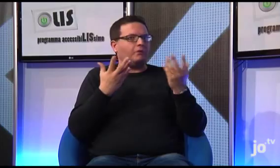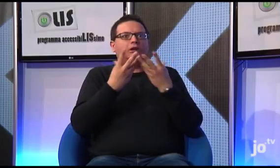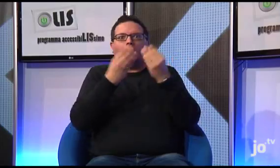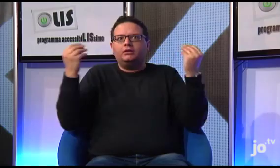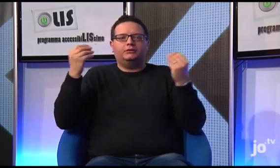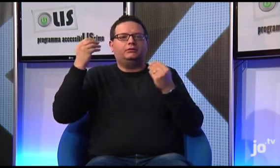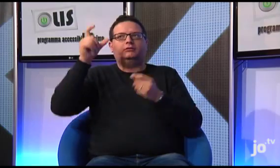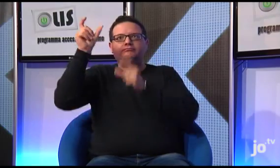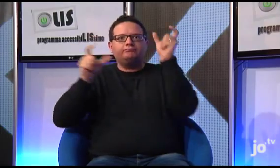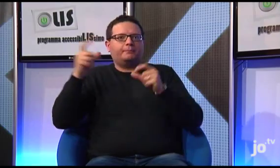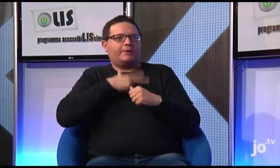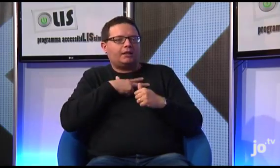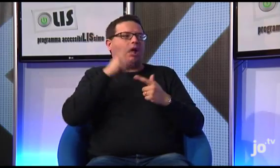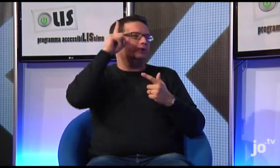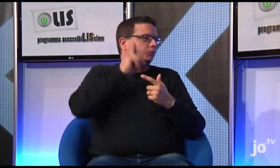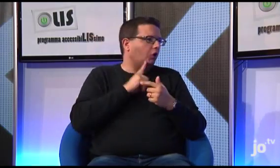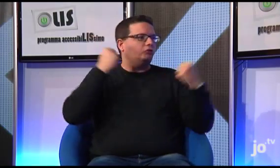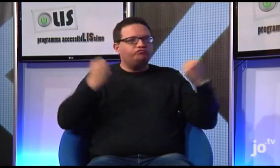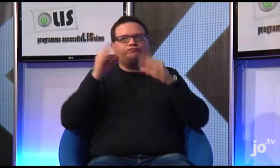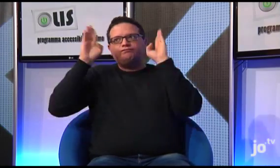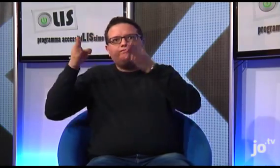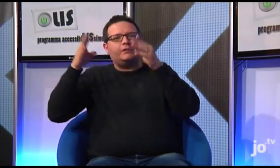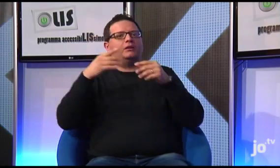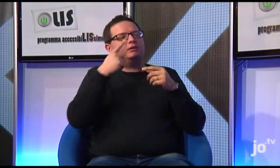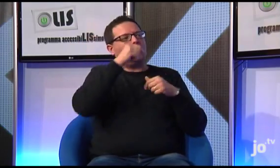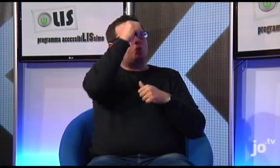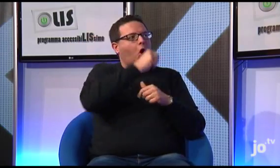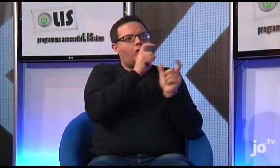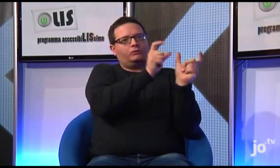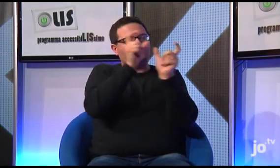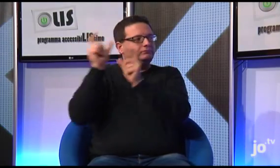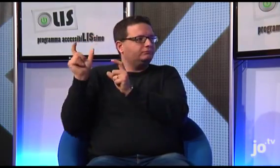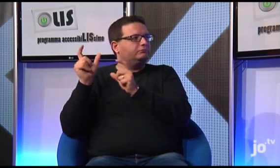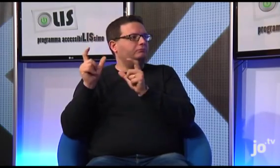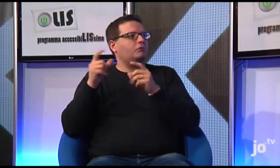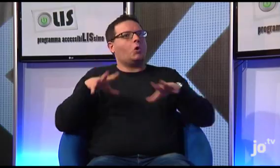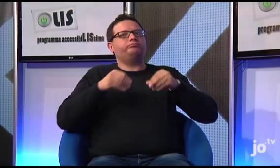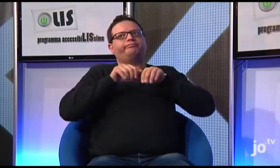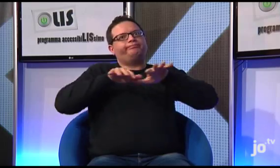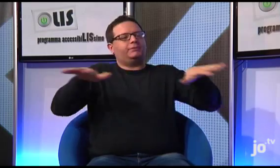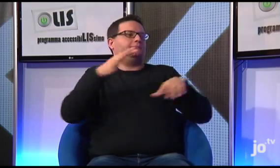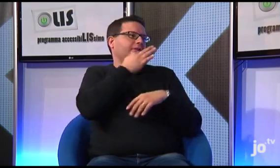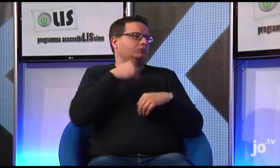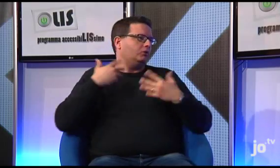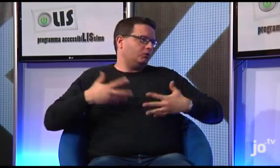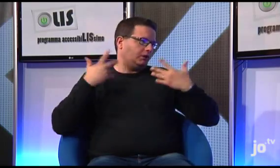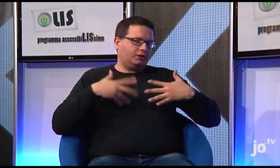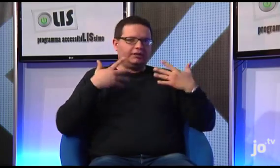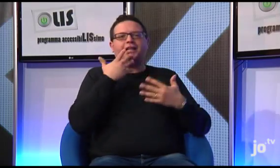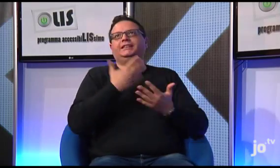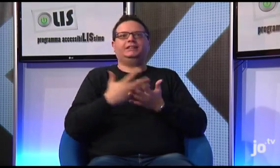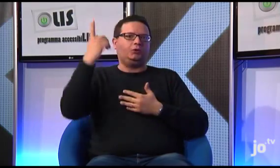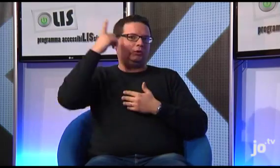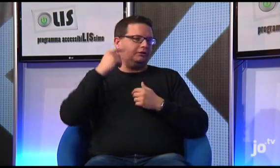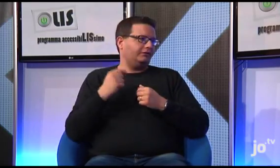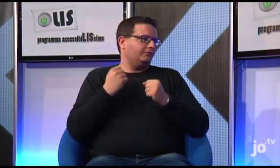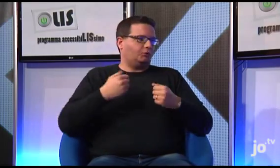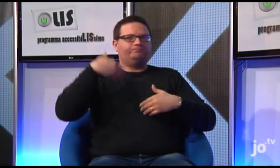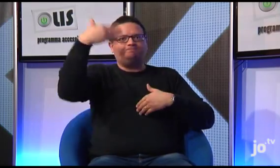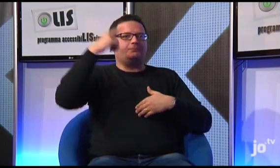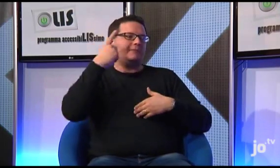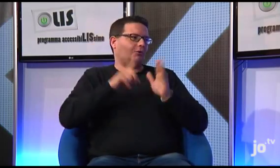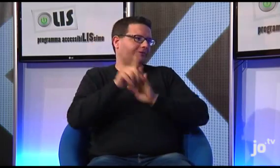e stiamo diventando sempre di più..di questo sono molto contento e grazie al Signore potremo sperare di migliorare ulteriormente